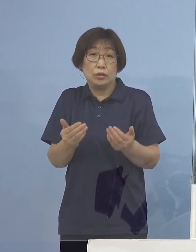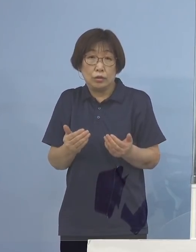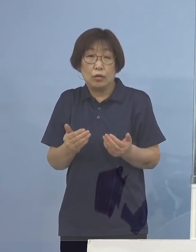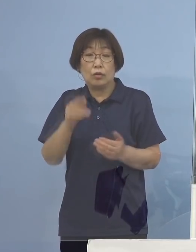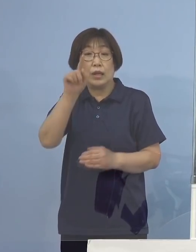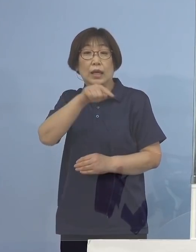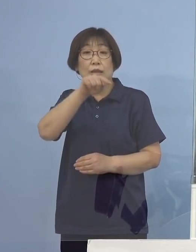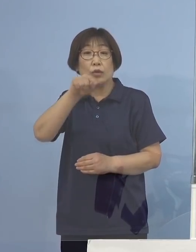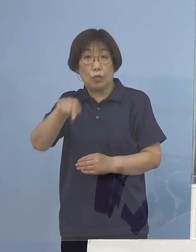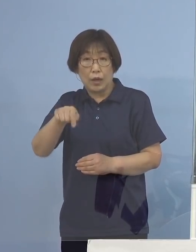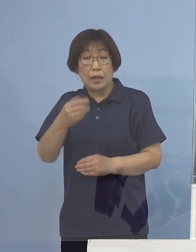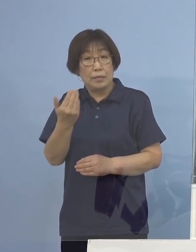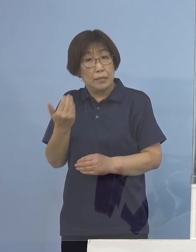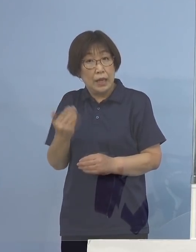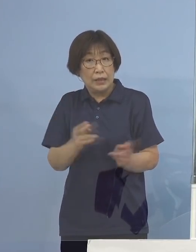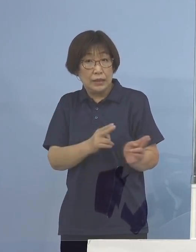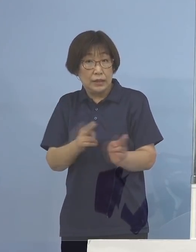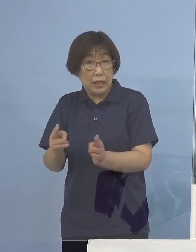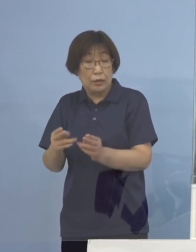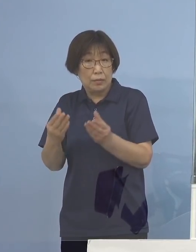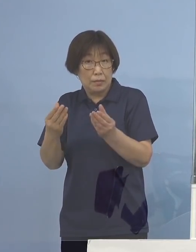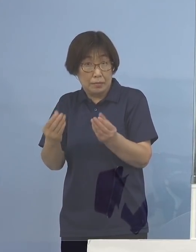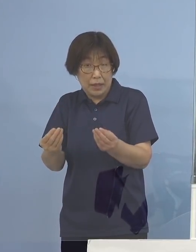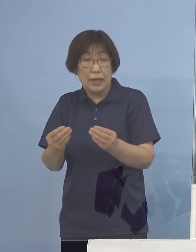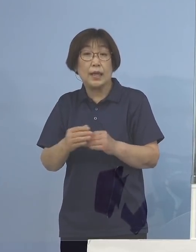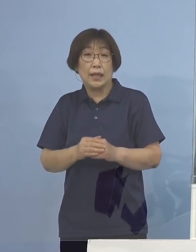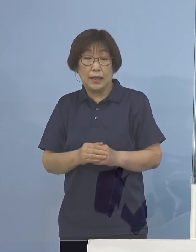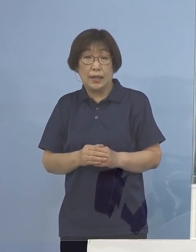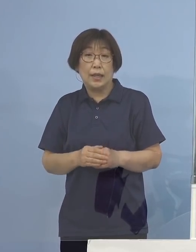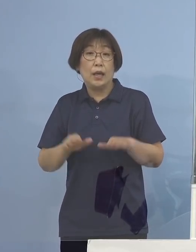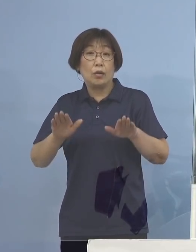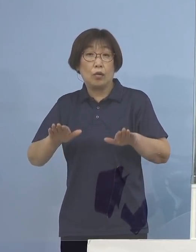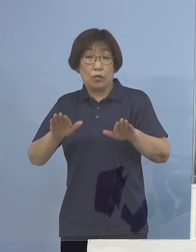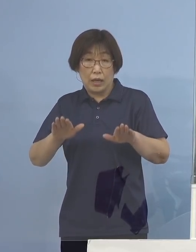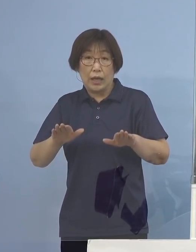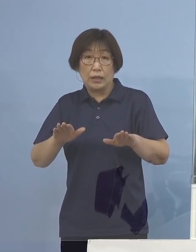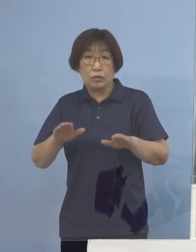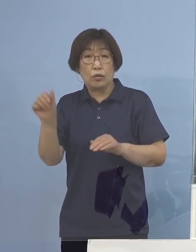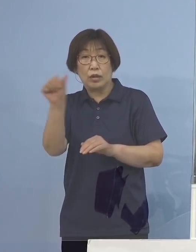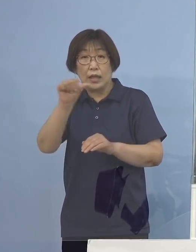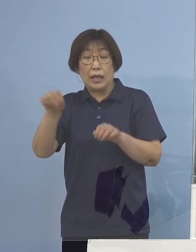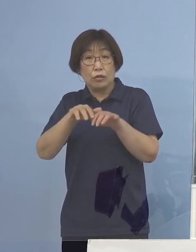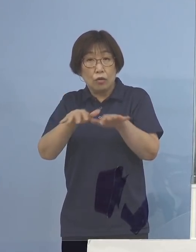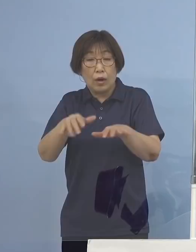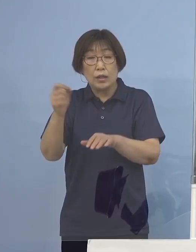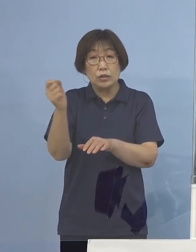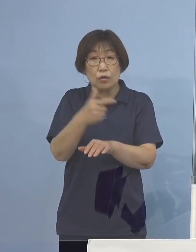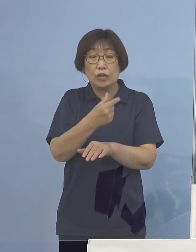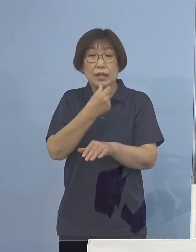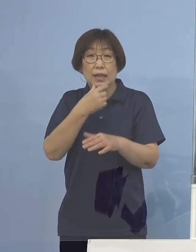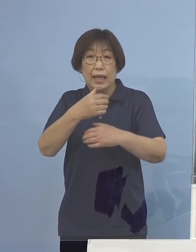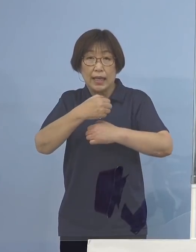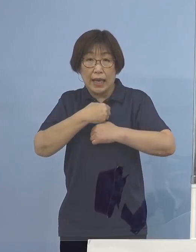既に制度化をされており 今回の「第5波・早期警戒期間」におきまして